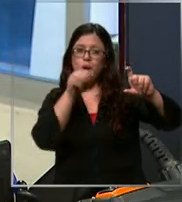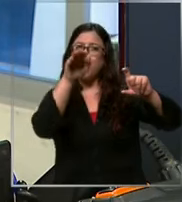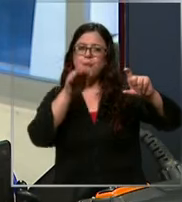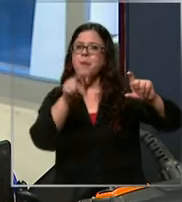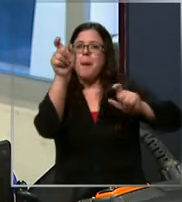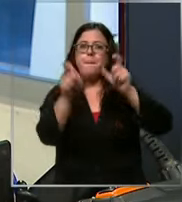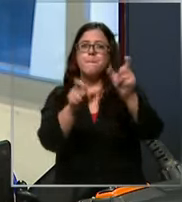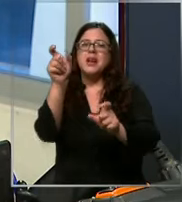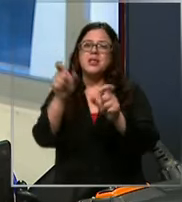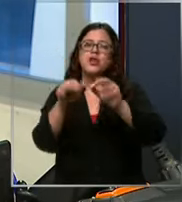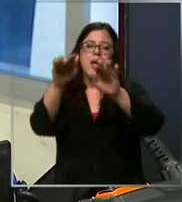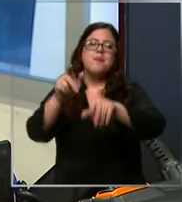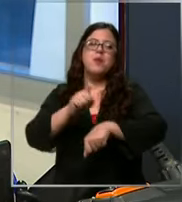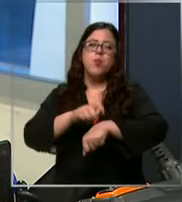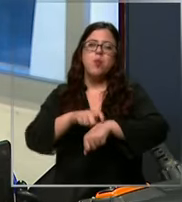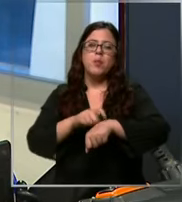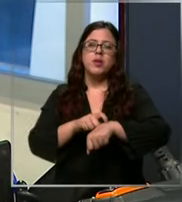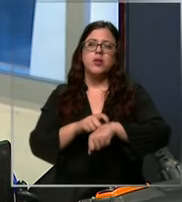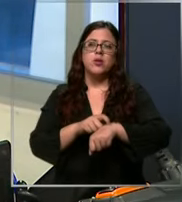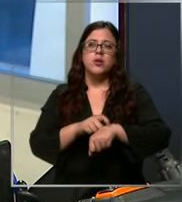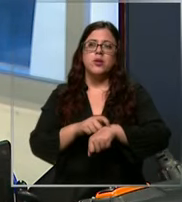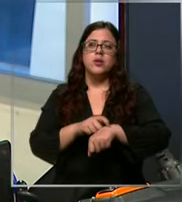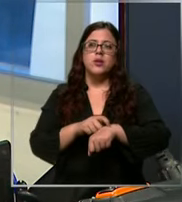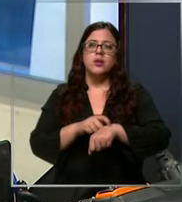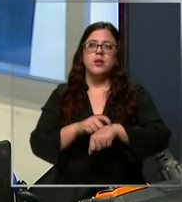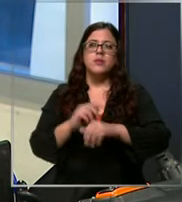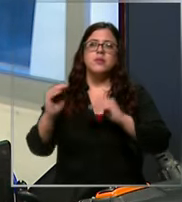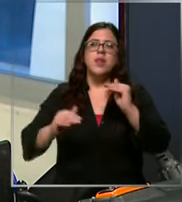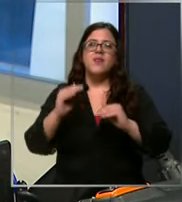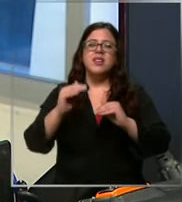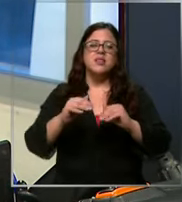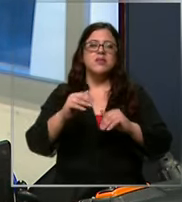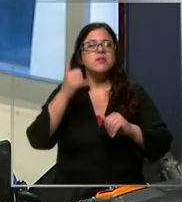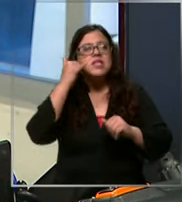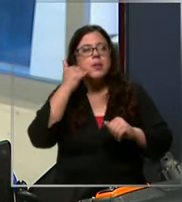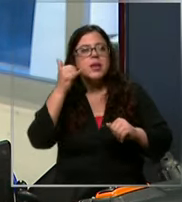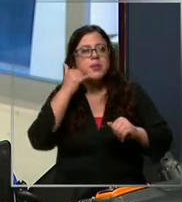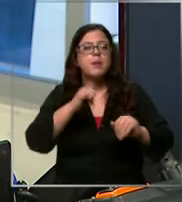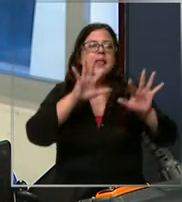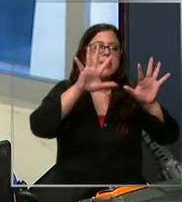en el mismo momento claro pued Llamar 10 20 veces en el mismo rato corta vuelve a